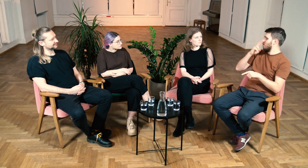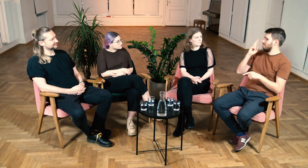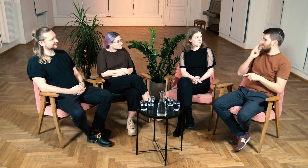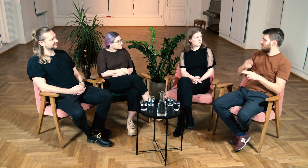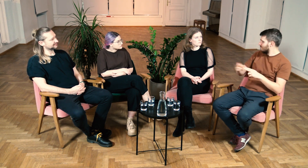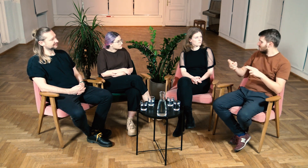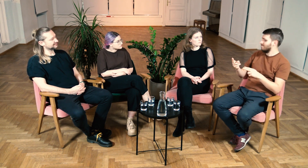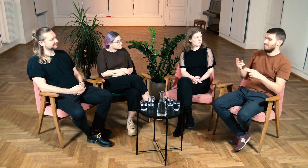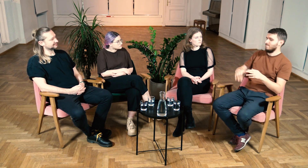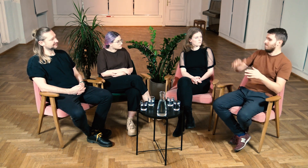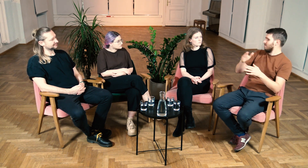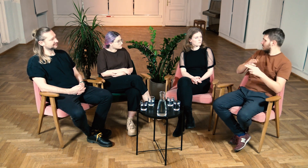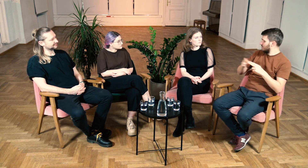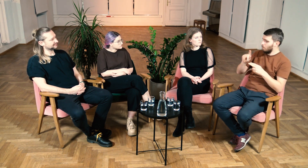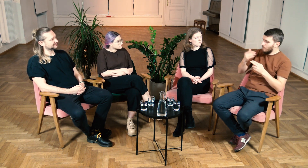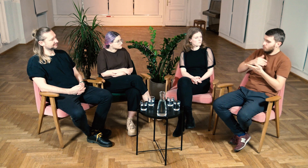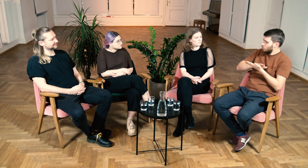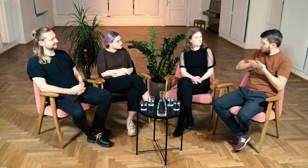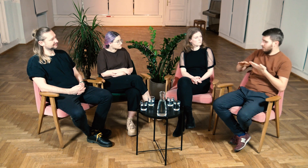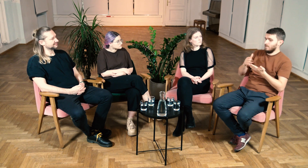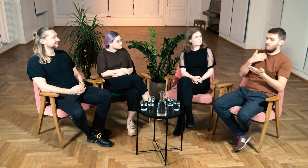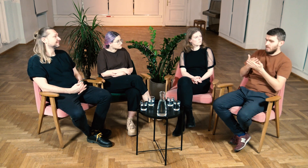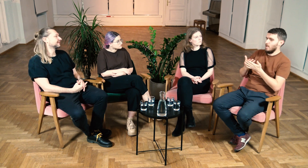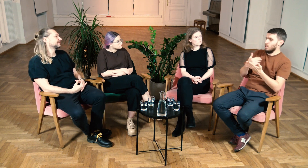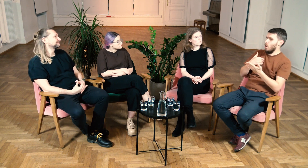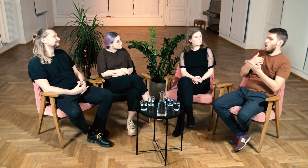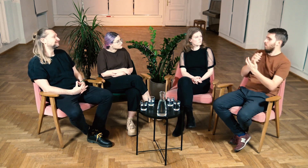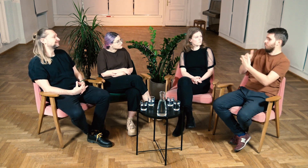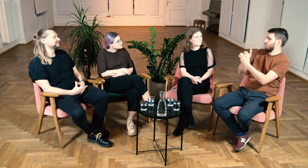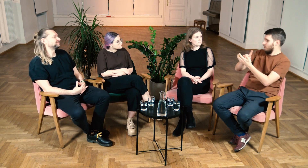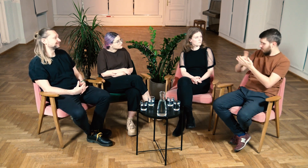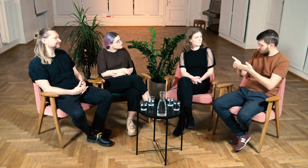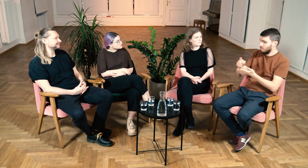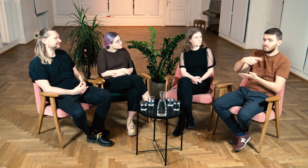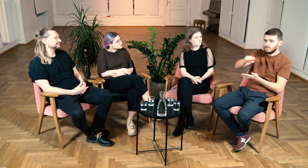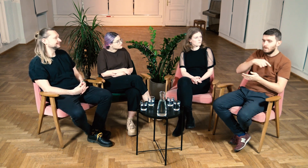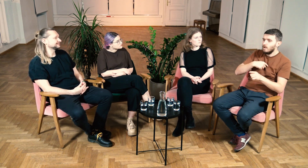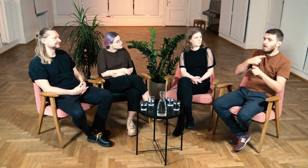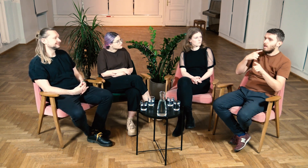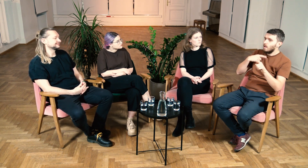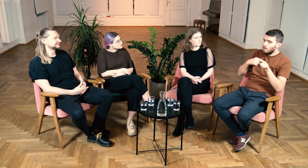Dzięki temu, że ja urodziłem się w Głuchej rodzinie, migałem od dziecka PJM i szybko łapałem kontakt z innymi głuchymi.